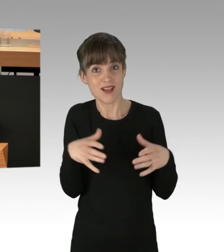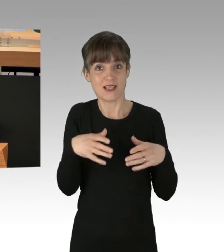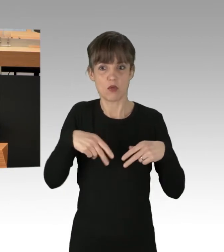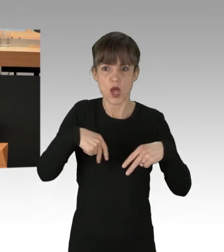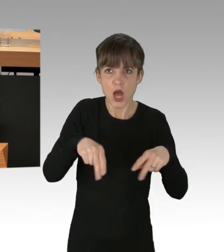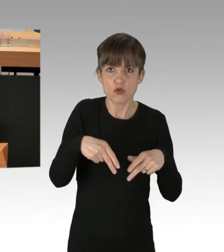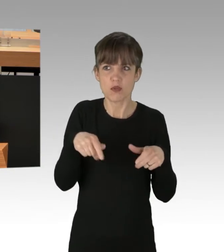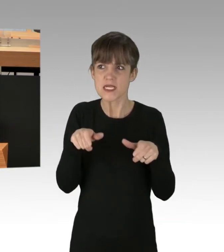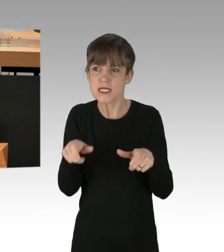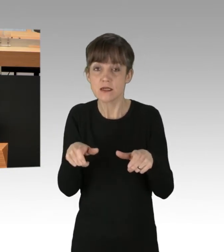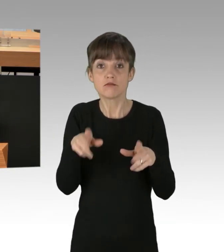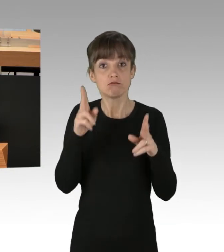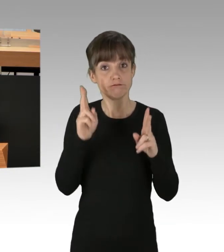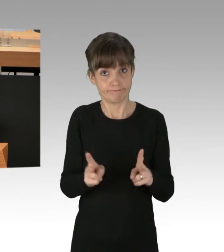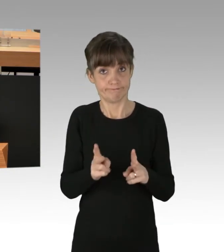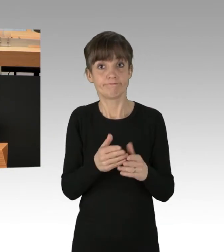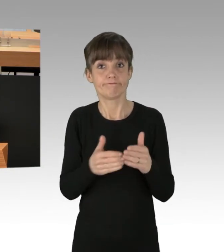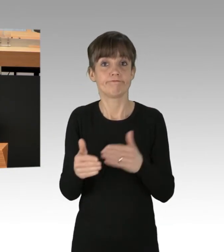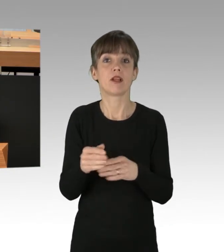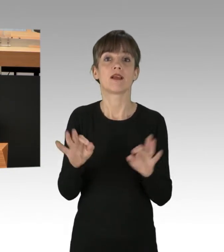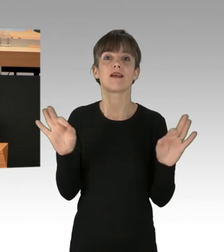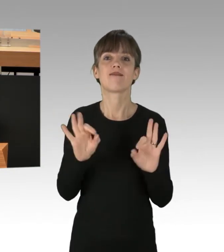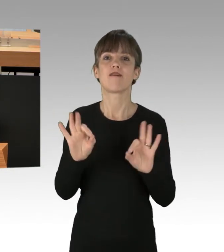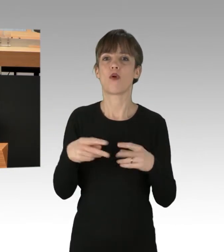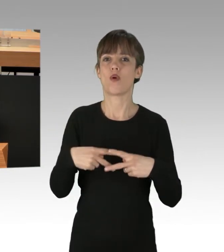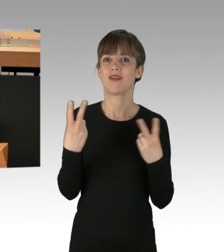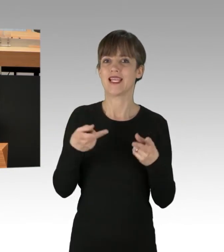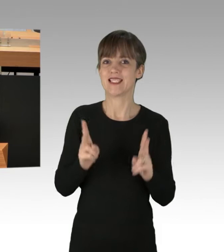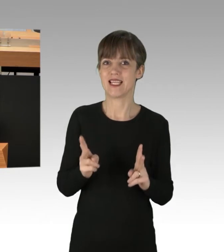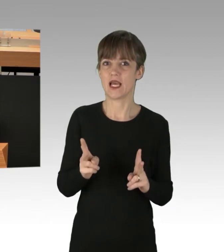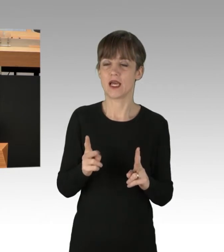und hier sind auch Verbote nach § 14 des Berliner Versammlungsfreiheitsgesetzes gerechtfertigt